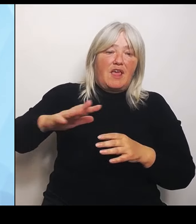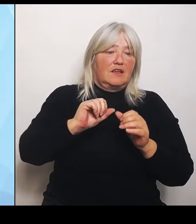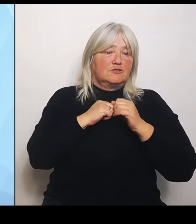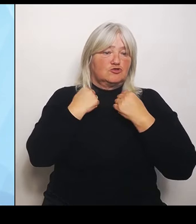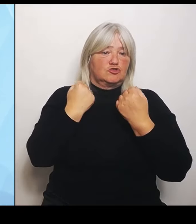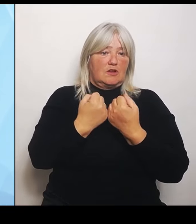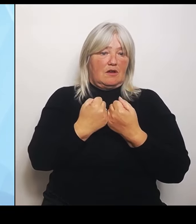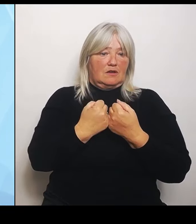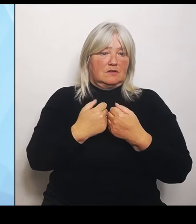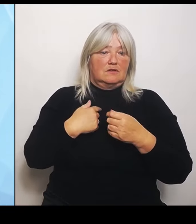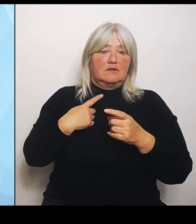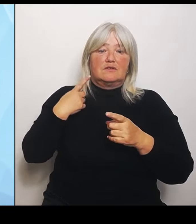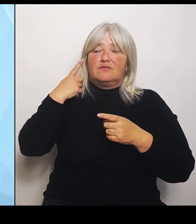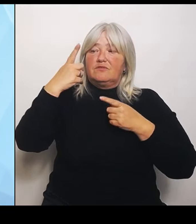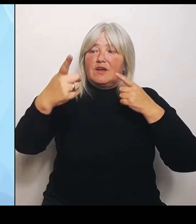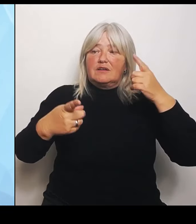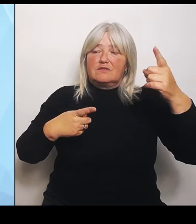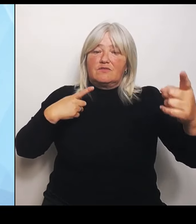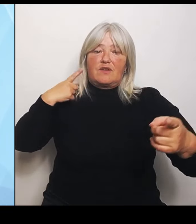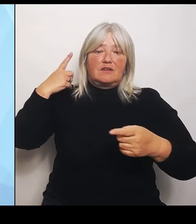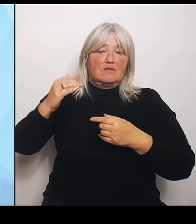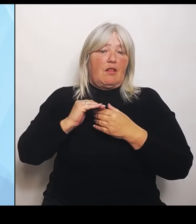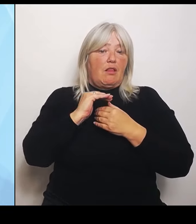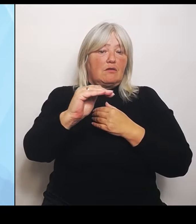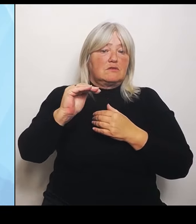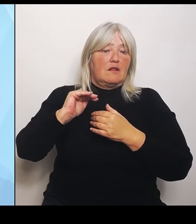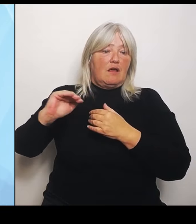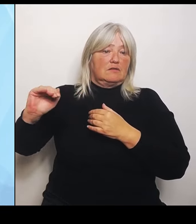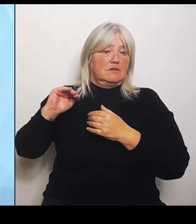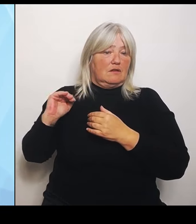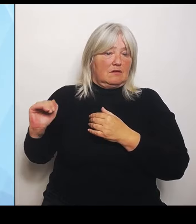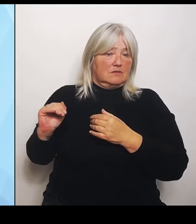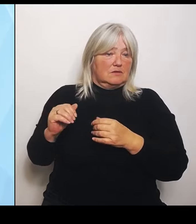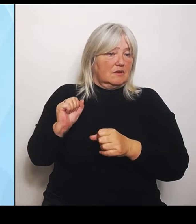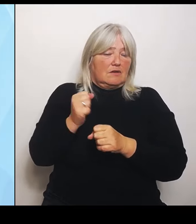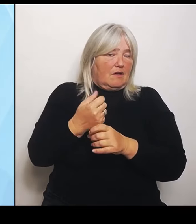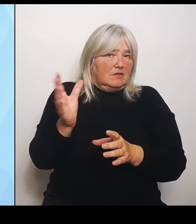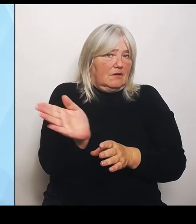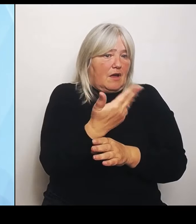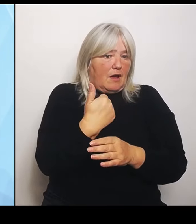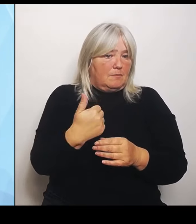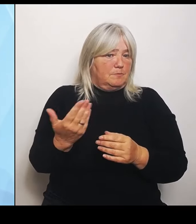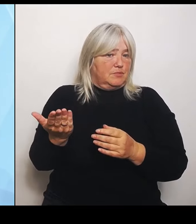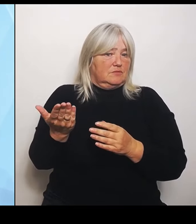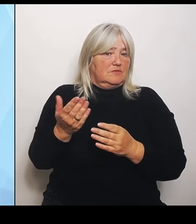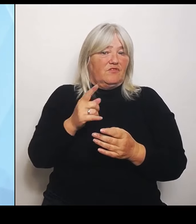nichts wegnehmen, weil wenn ich da ein Krankenhaus mal lapidar wegstreichen würde, würde sich halt keins mehr dort befinden